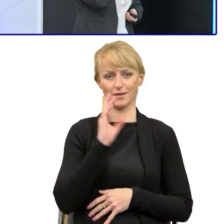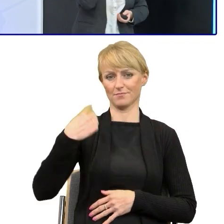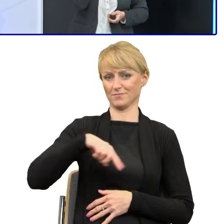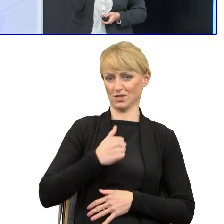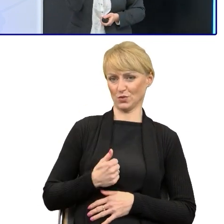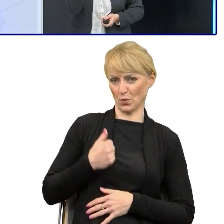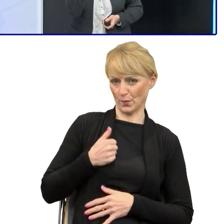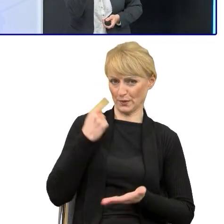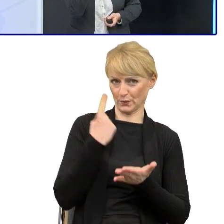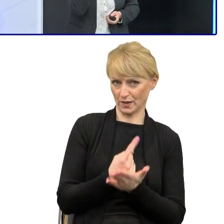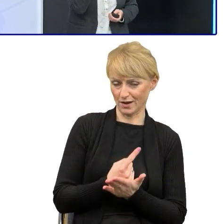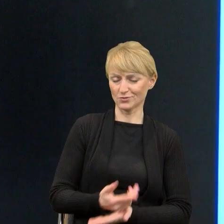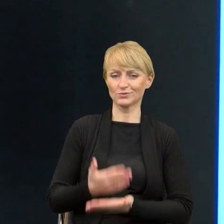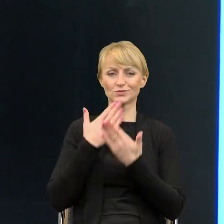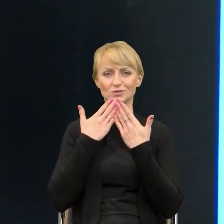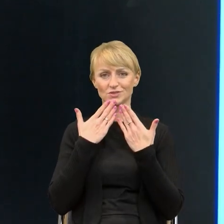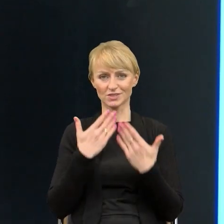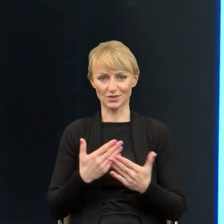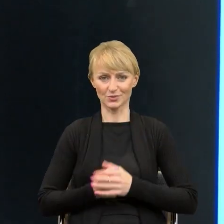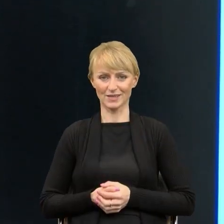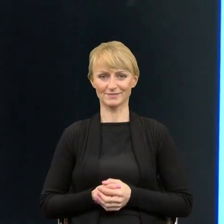Ja dziękuję Państwu za uwagę i zapraszam na przerwę.